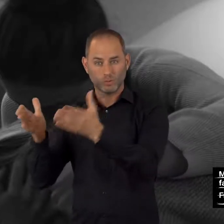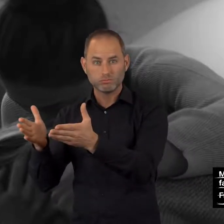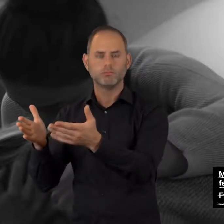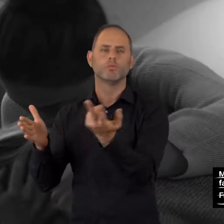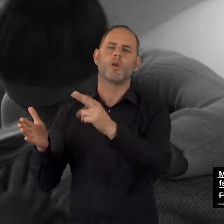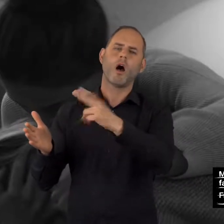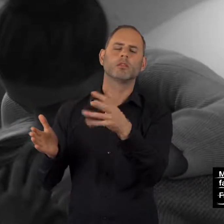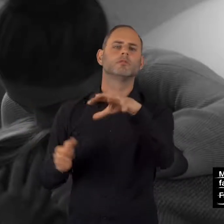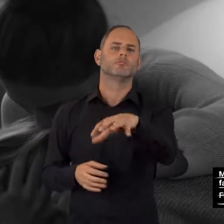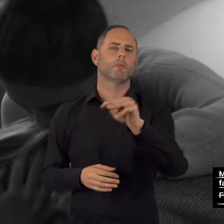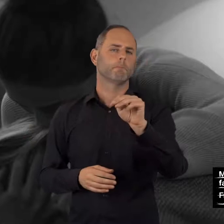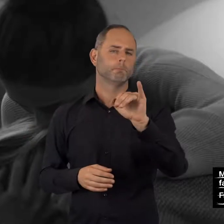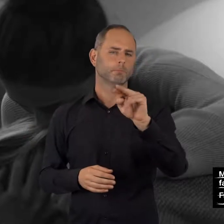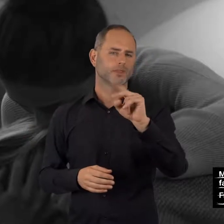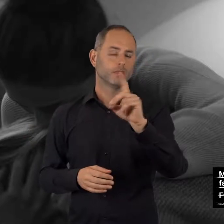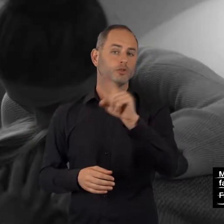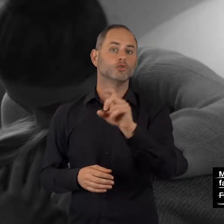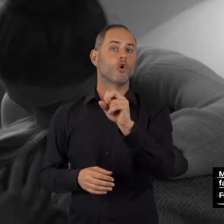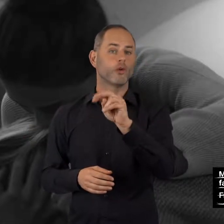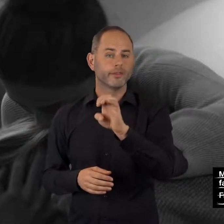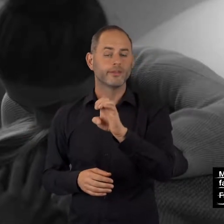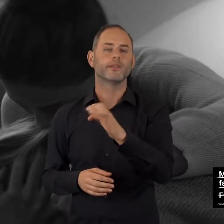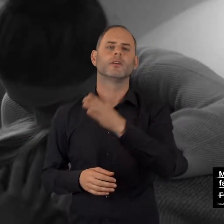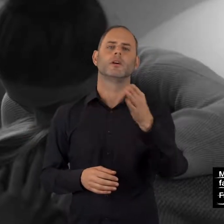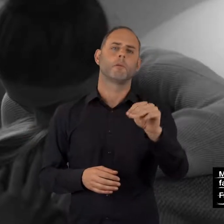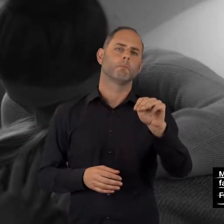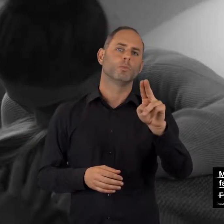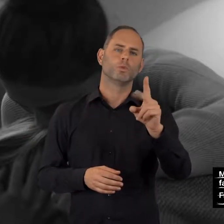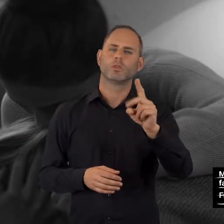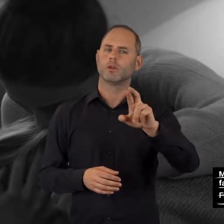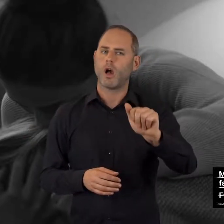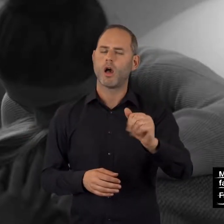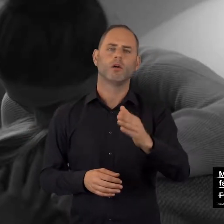mindzone: mindzone.info mudra: mudra-online.de/online_beratung.html